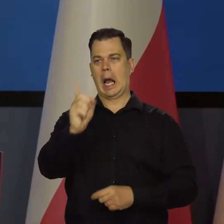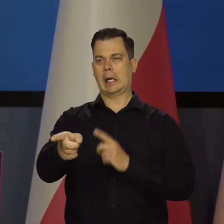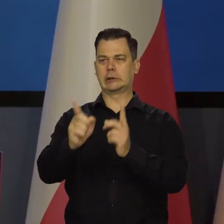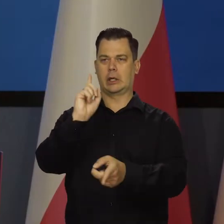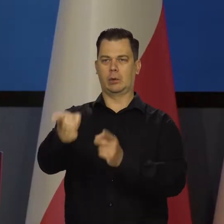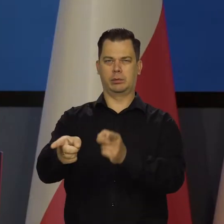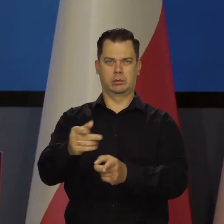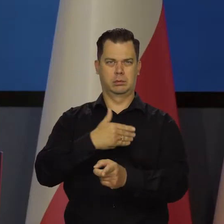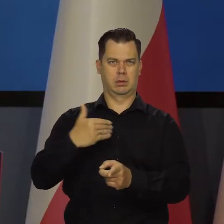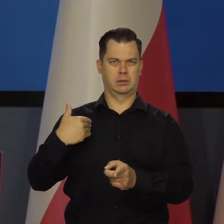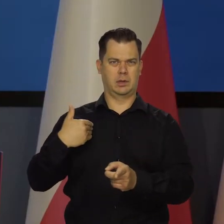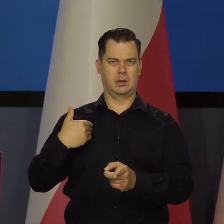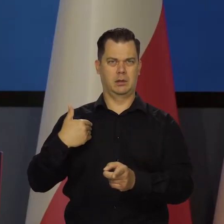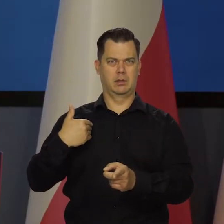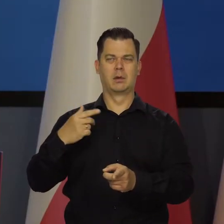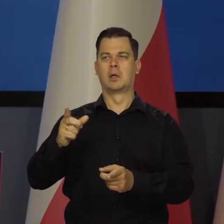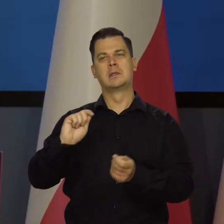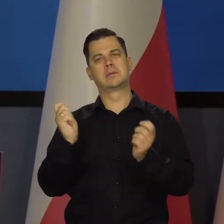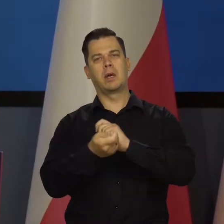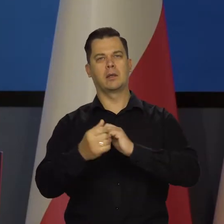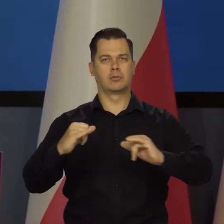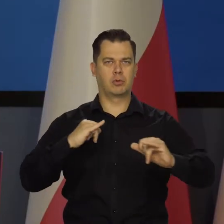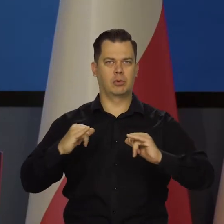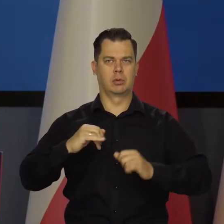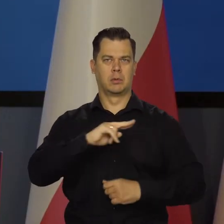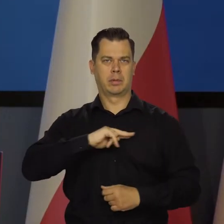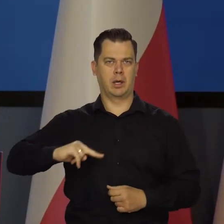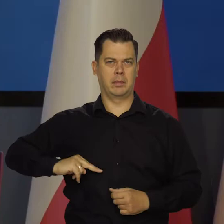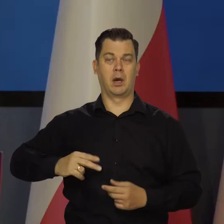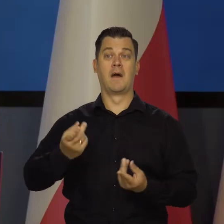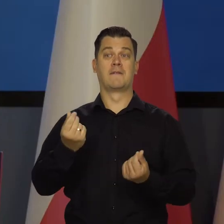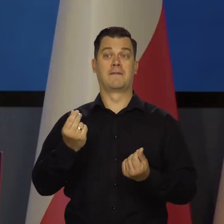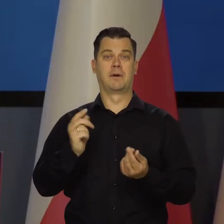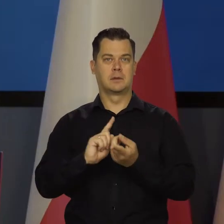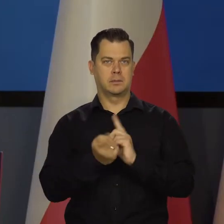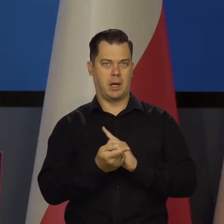Skład rządu, premiera, walute itd.